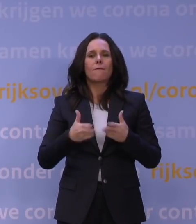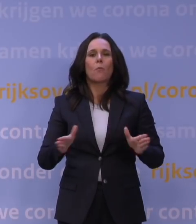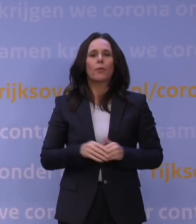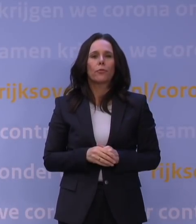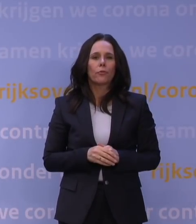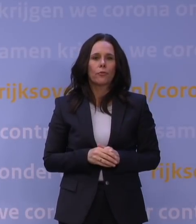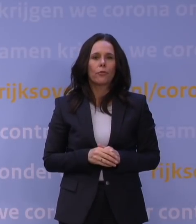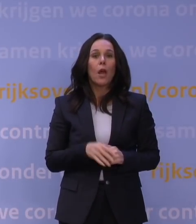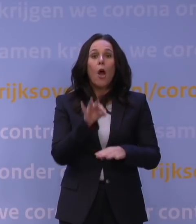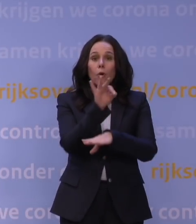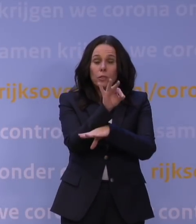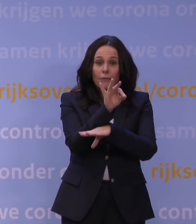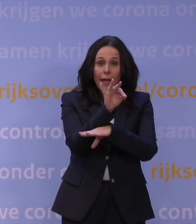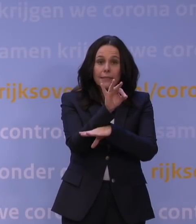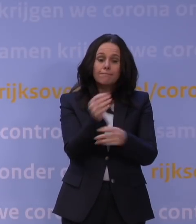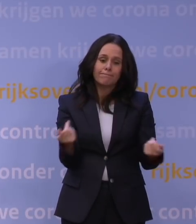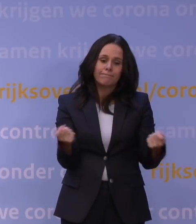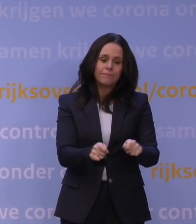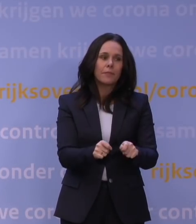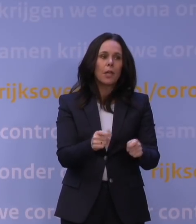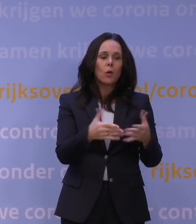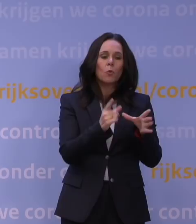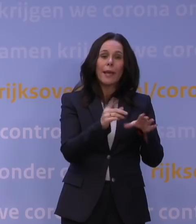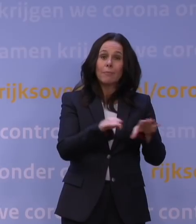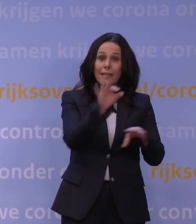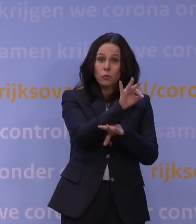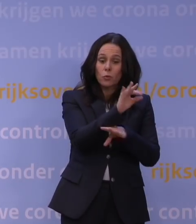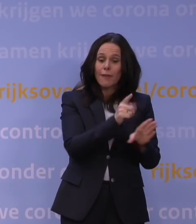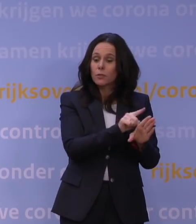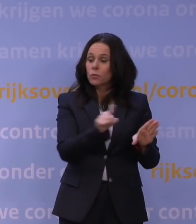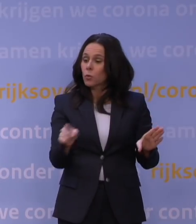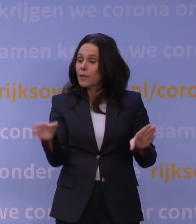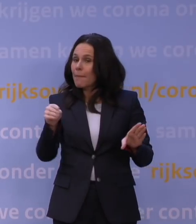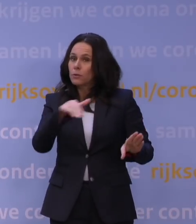Het onderwijs sluit de deuren, van groep 1 in het basisonderwijs tot en met de universiteiten,